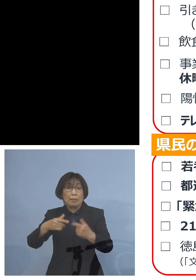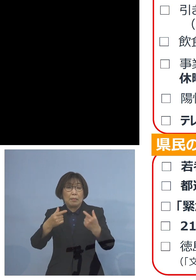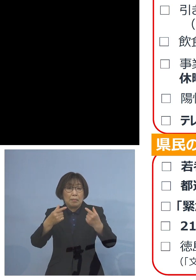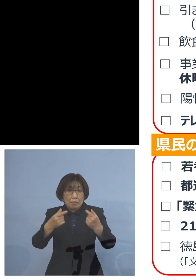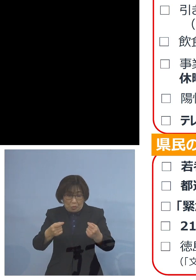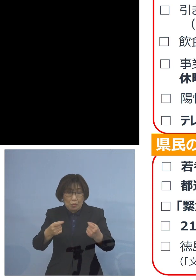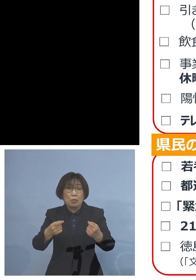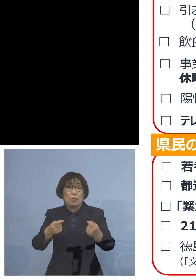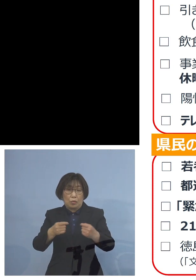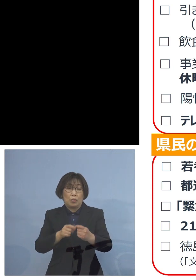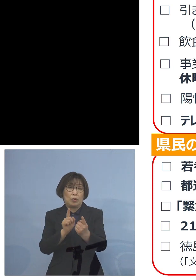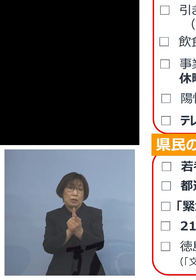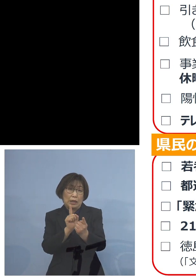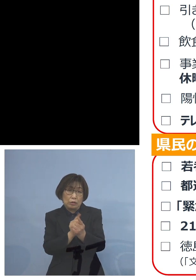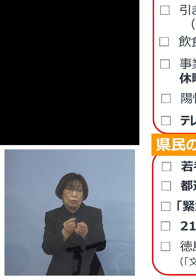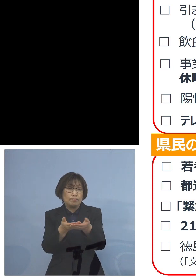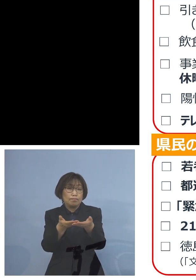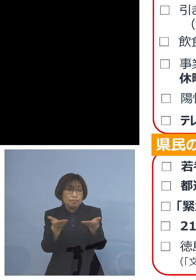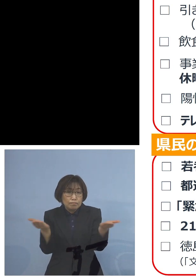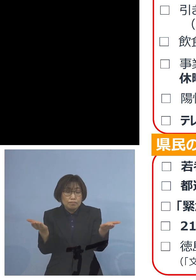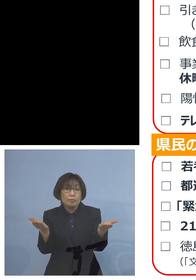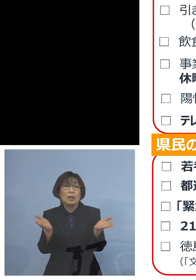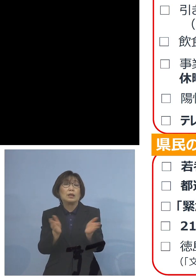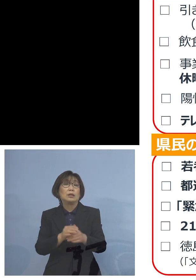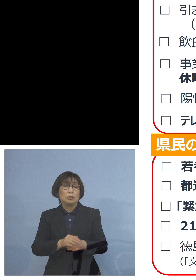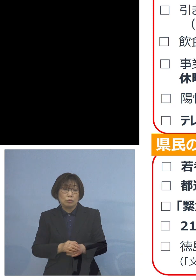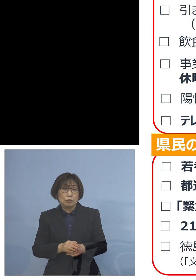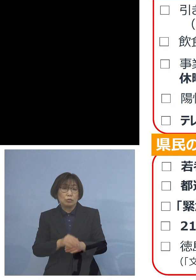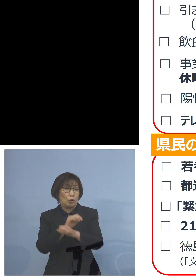そうした工夫といったものを させていただければと